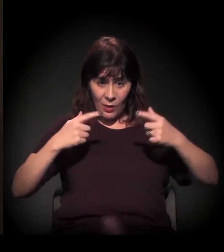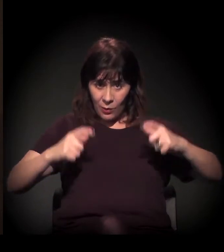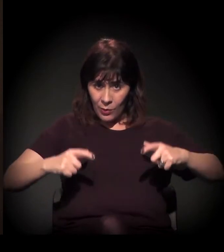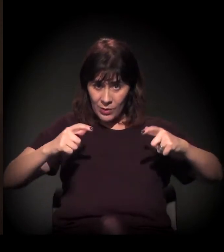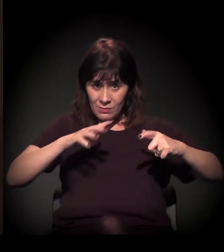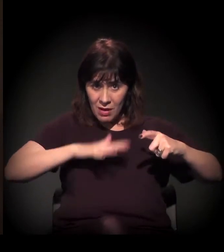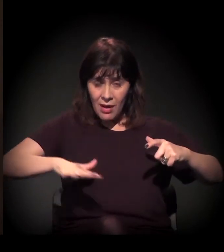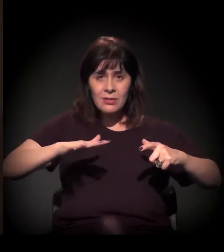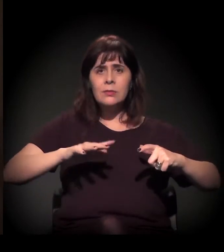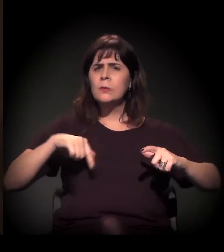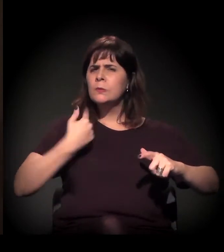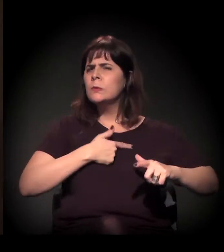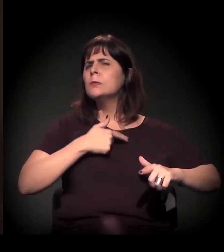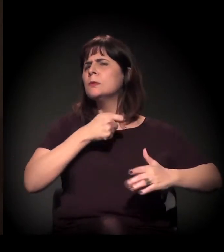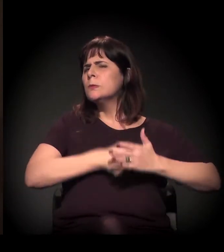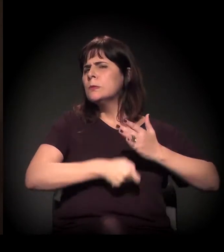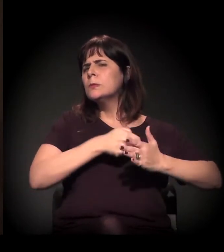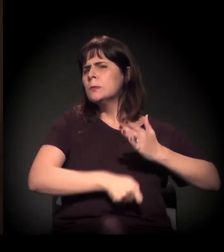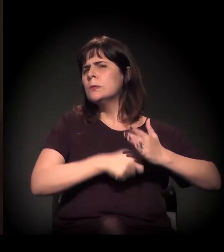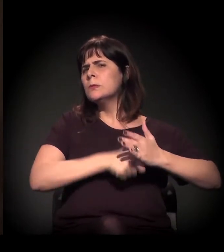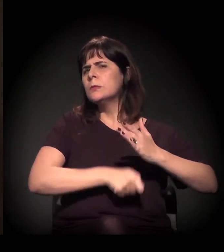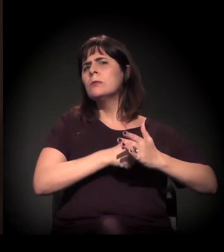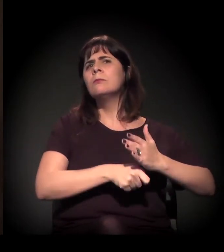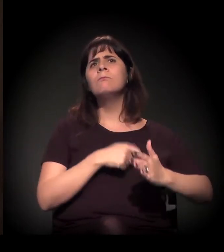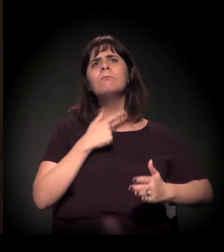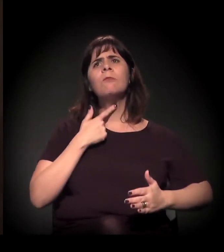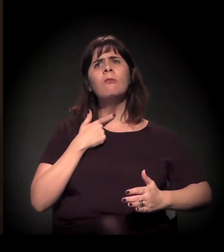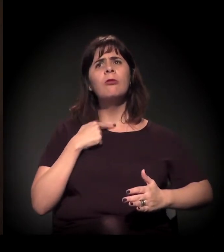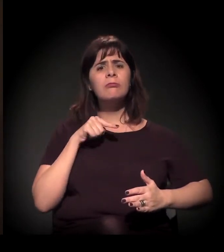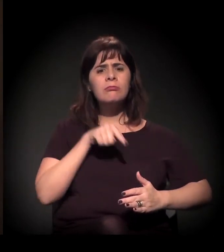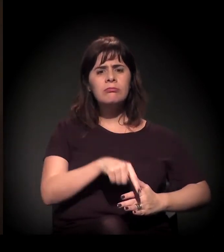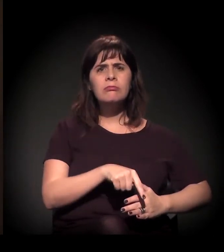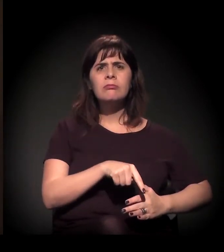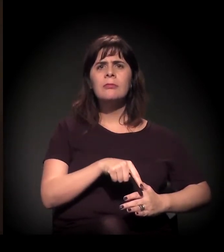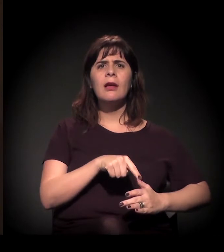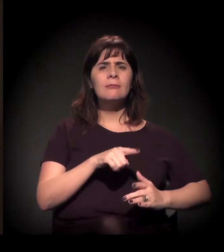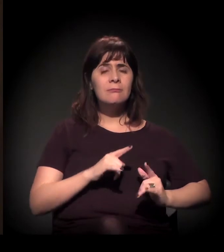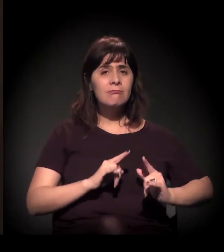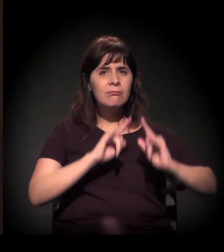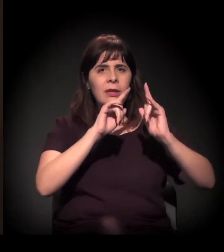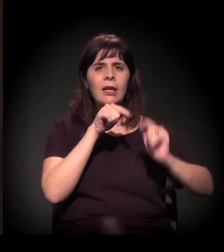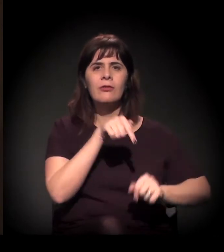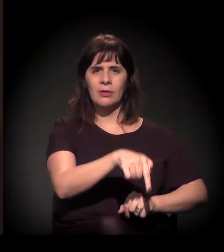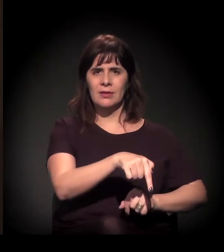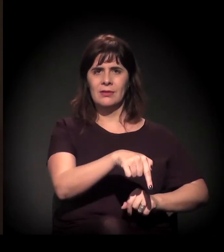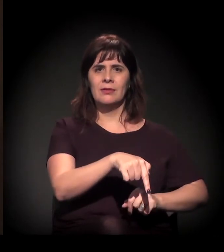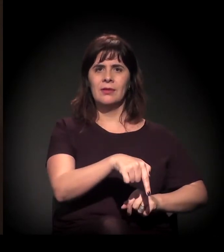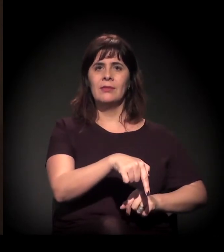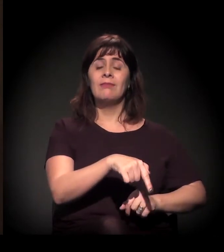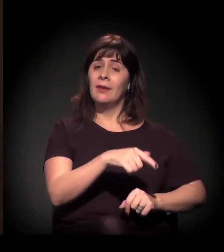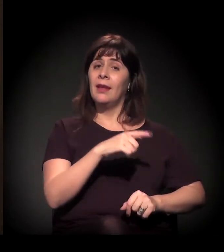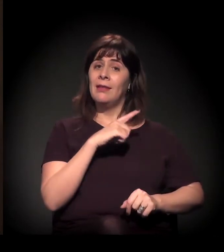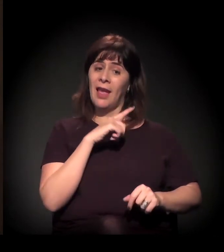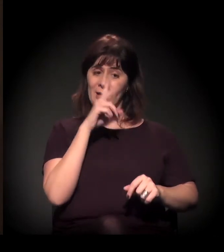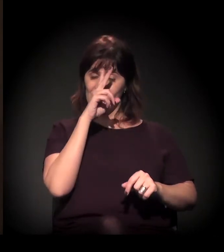foi uma batalha muito grande para poder ter aquele prédio, porque o castelinho tem uma história a ver comigo...